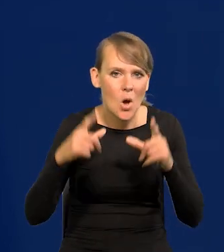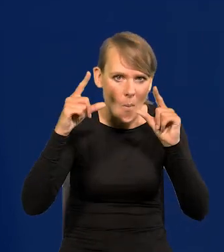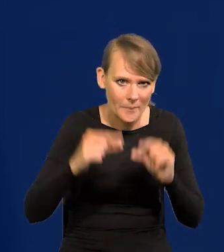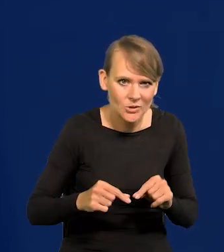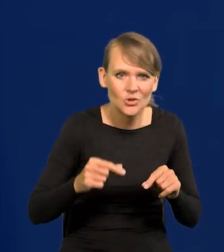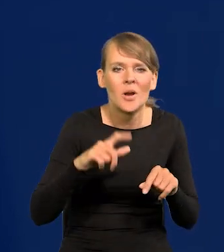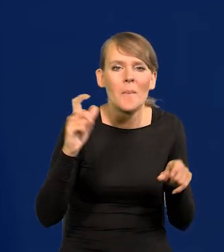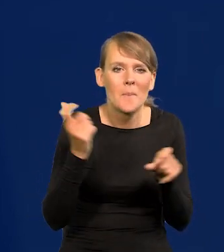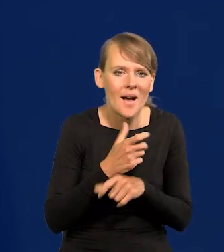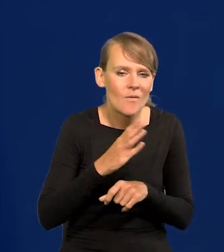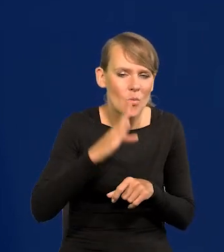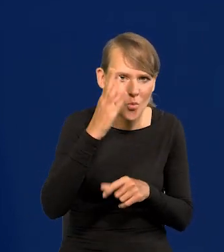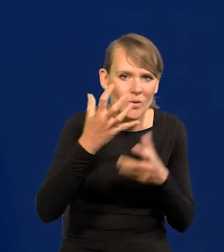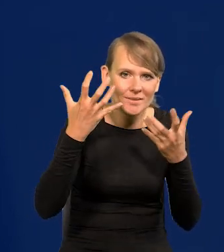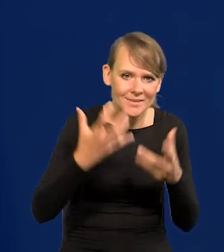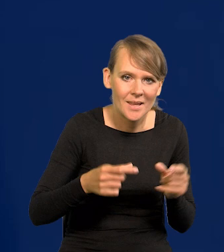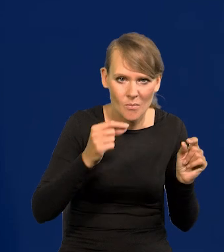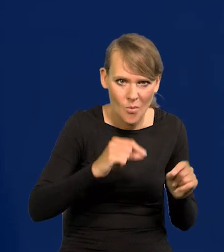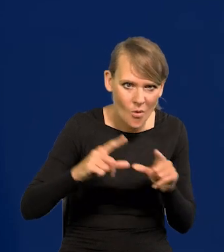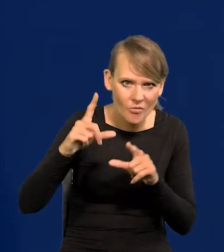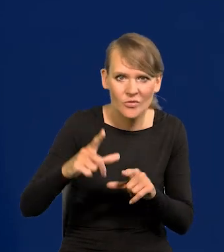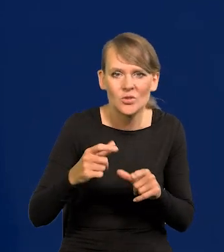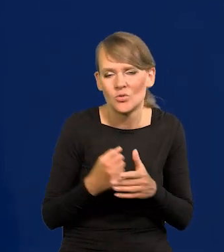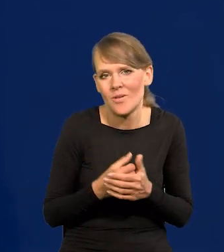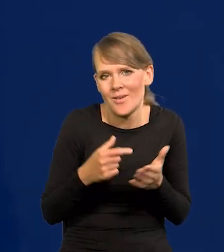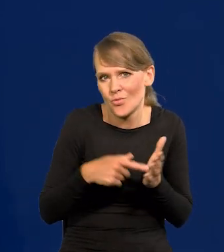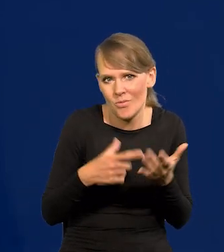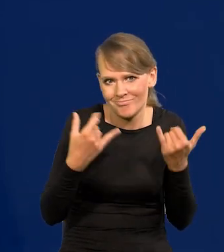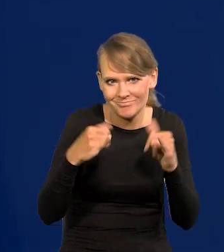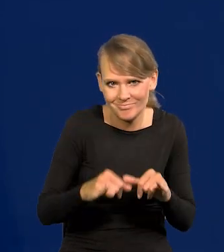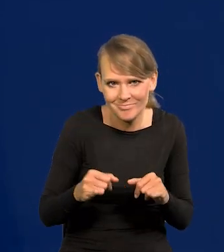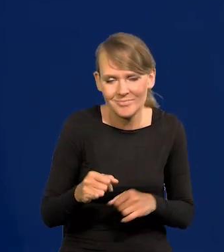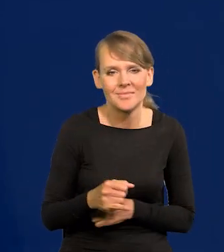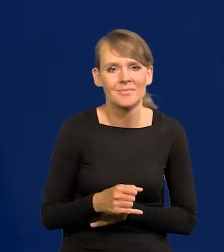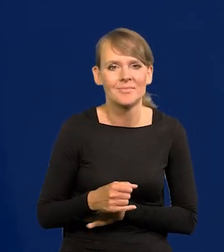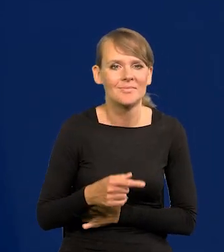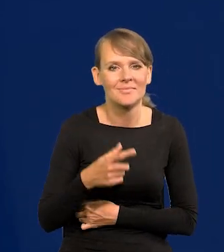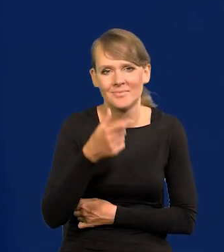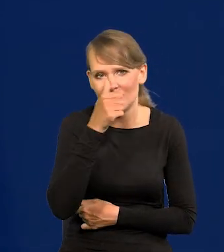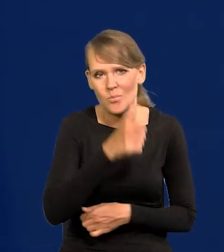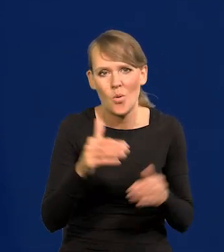Kraje północy chcą podwyższania, no więc to jest w ogóle inny mechanizm, nie ma się co porównywać z nimi.